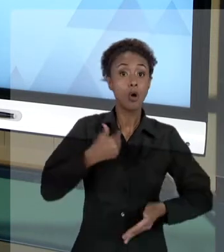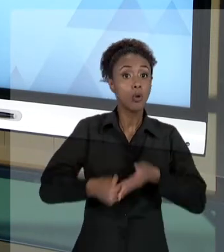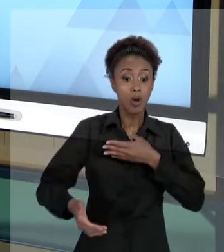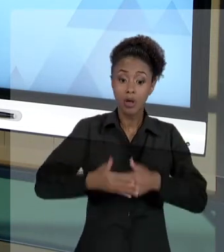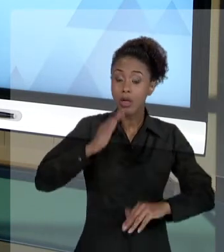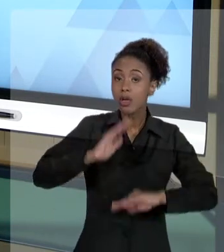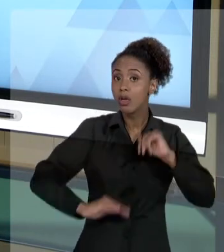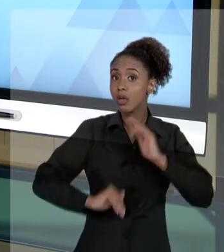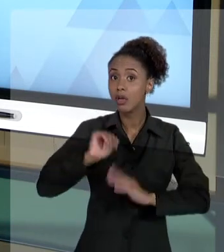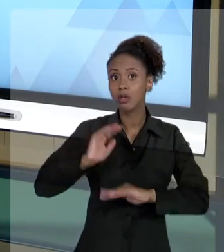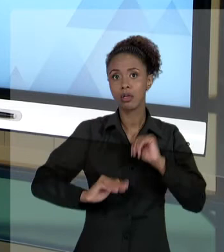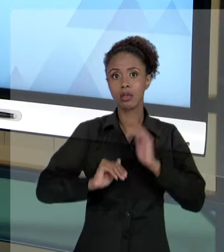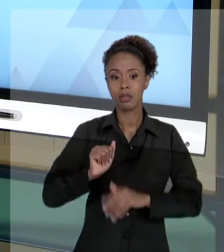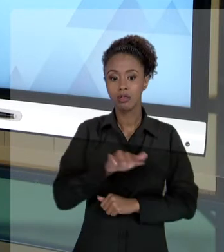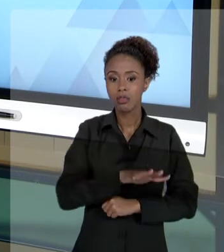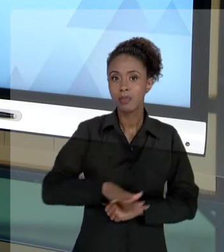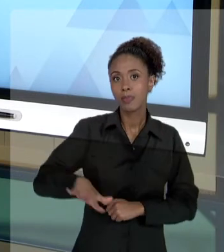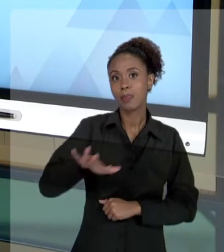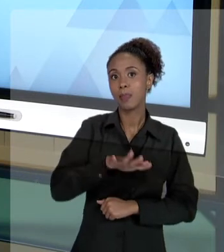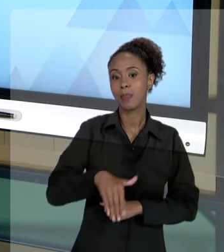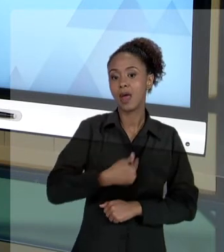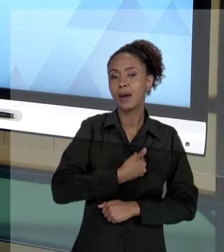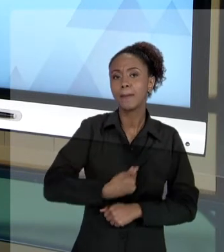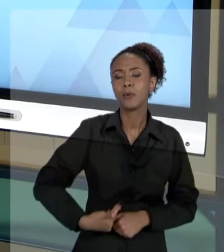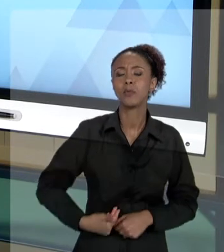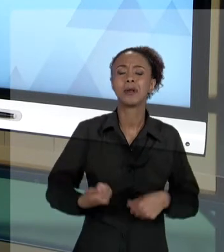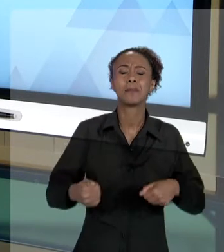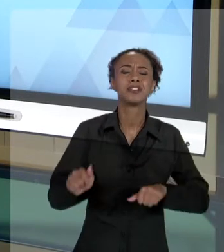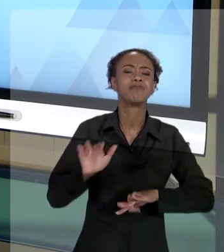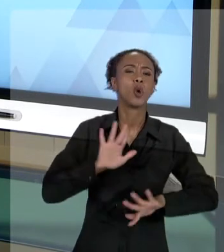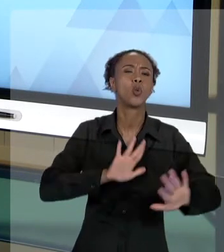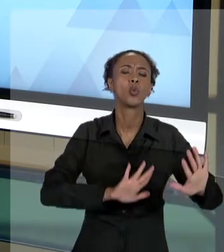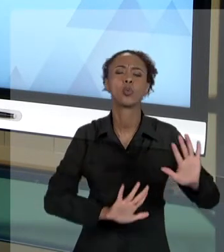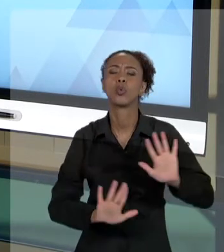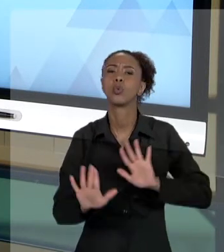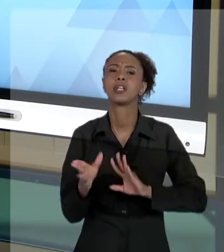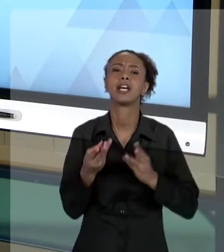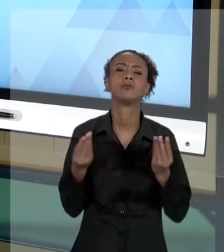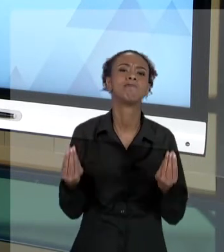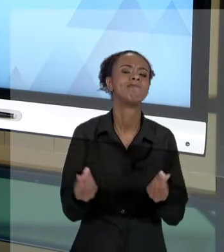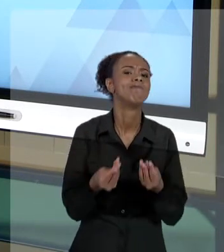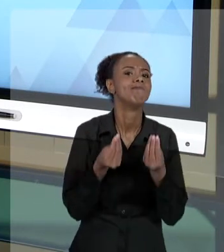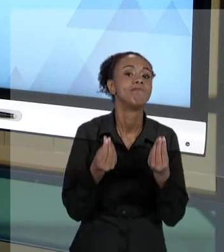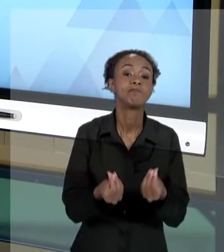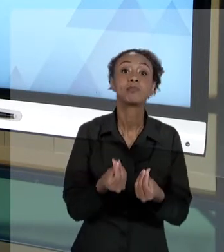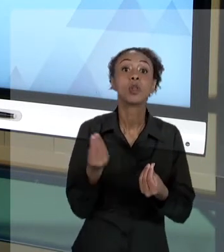ADMINISTRAÇÃO PÚBLICA TEM QUE SER MUITO CUIDADOSO. PORQUE OS MECANISMOS DE FISCALIZAÇÃO